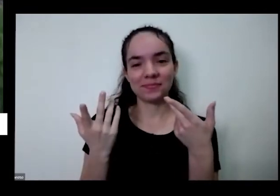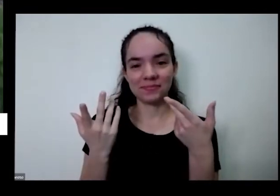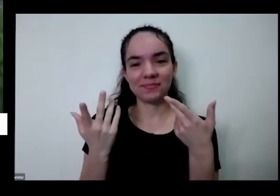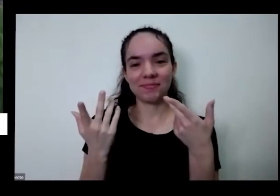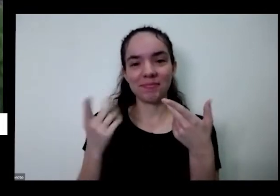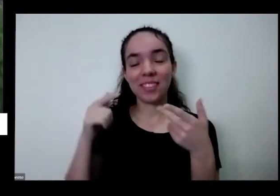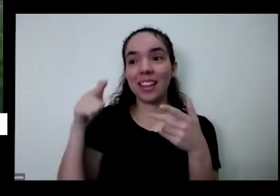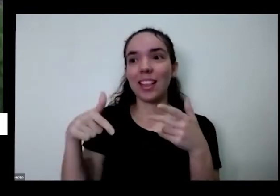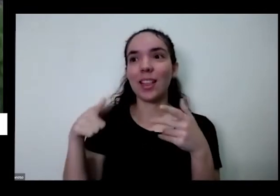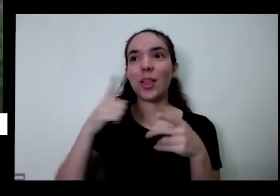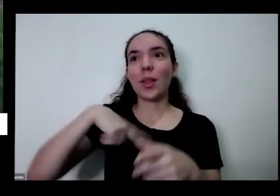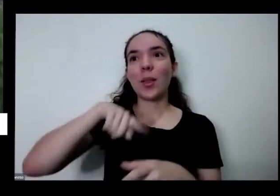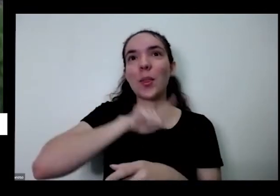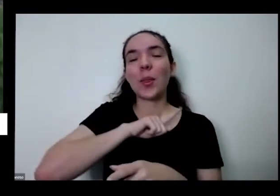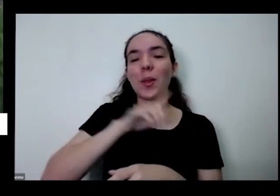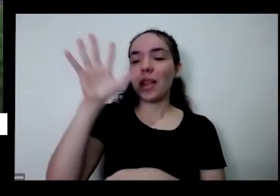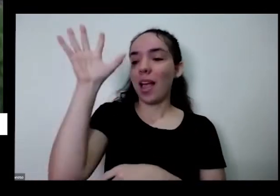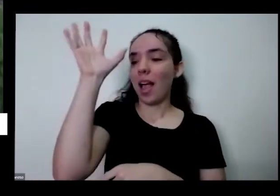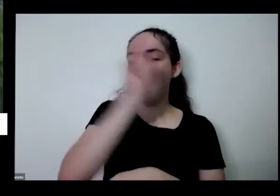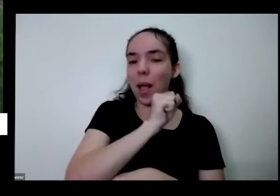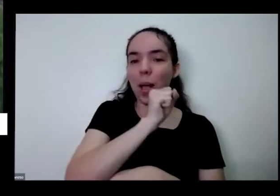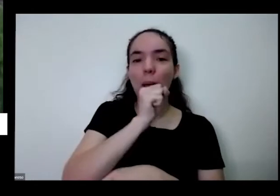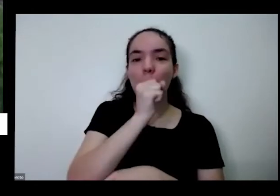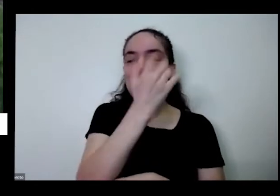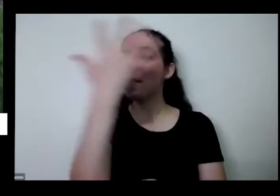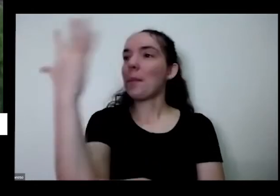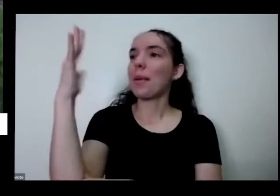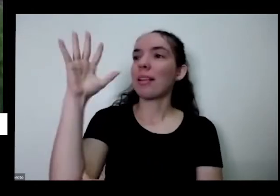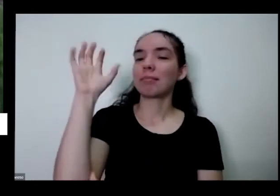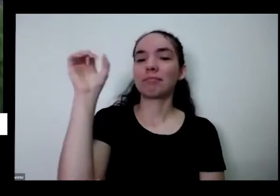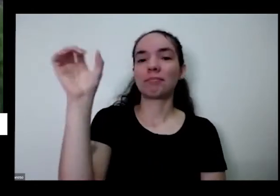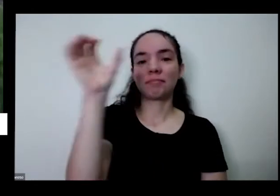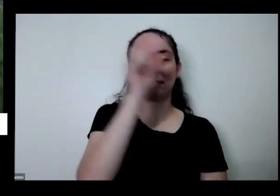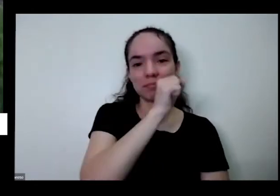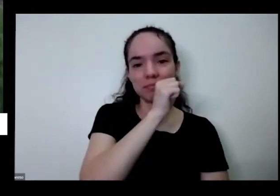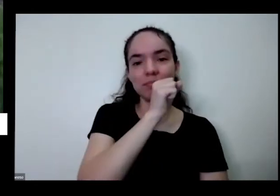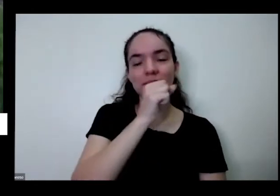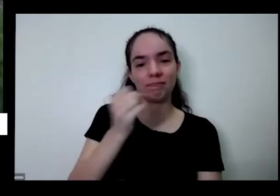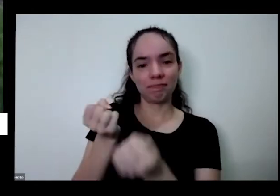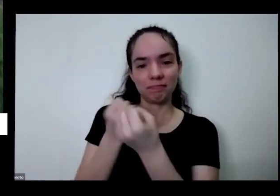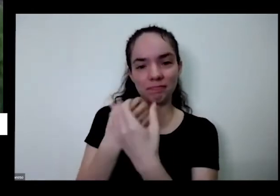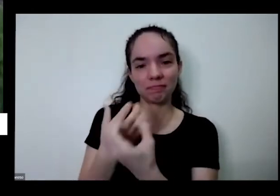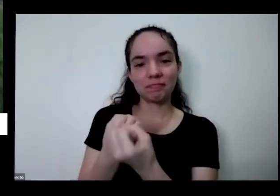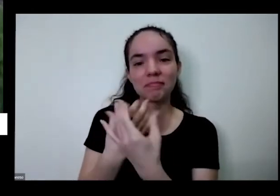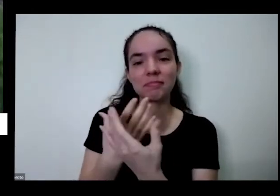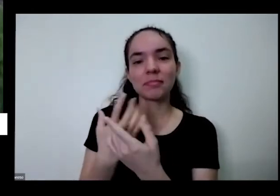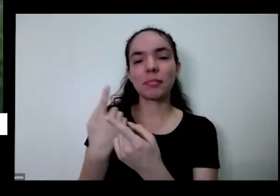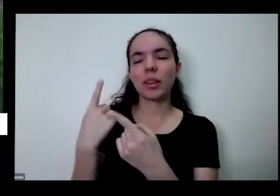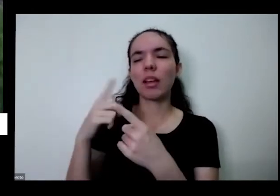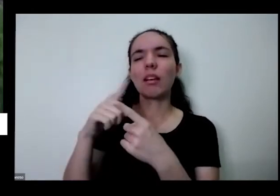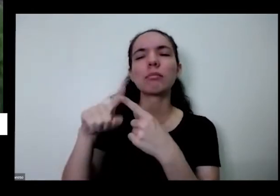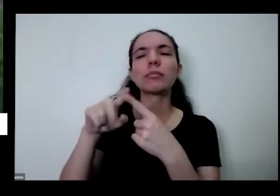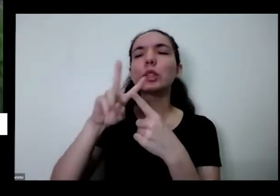lições que aprendi com as plantas que a gente pode aprender com uma horta são lições de respeito de